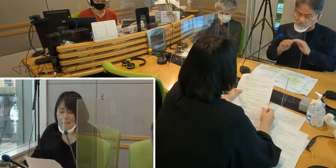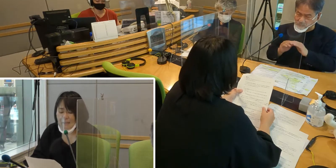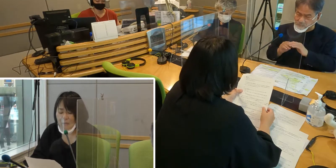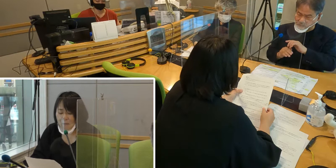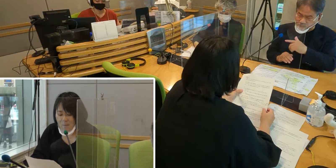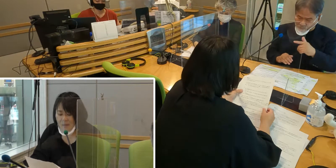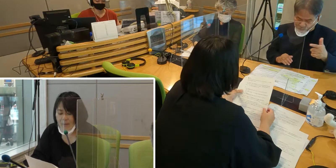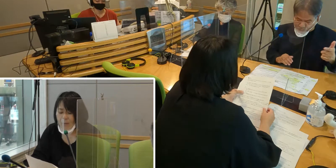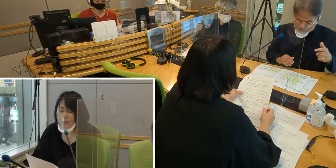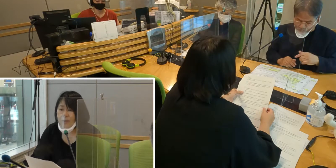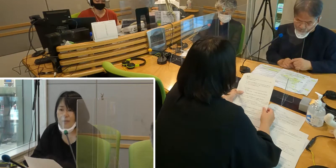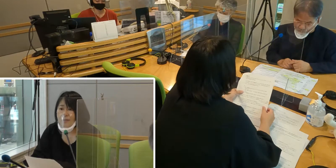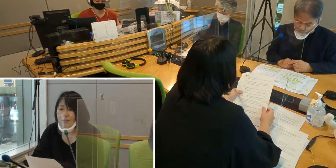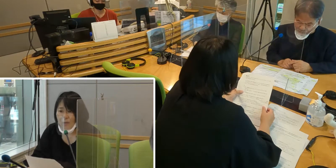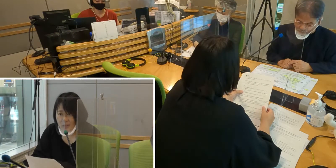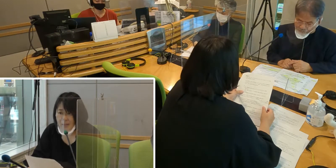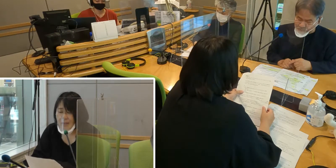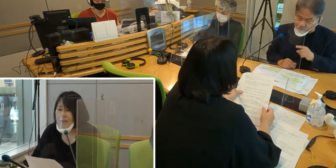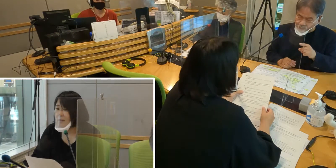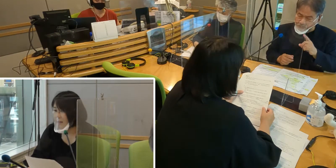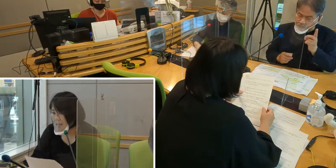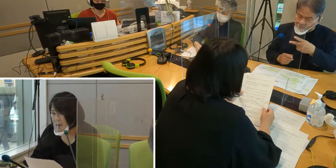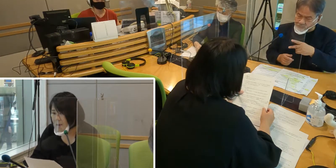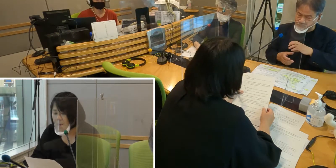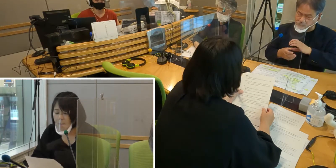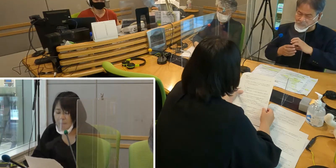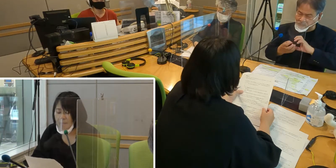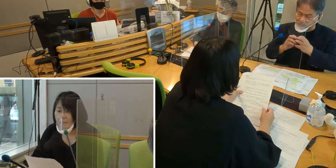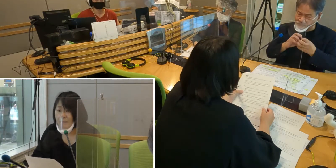例えば、病気になったとき、